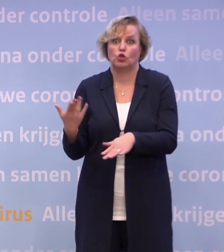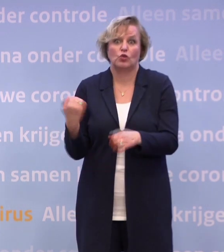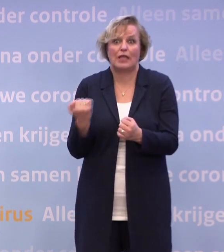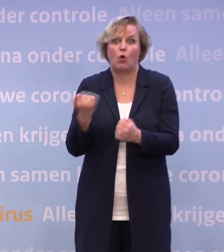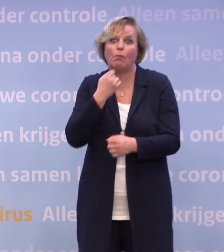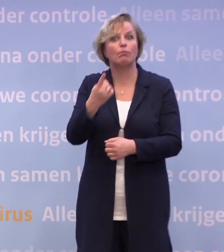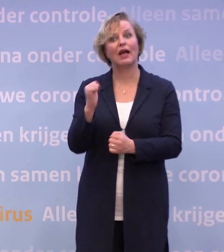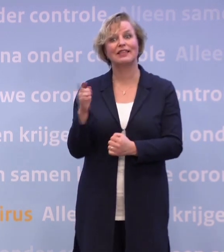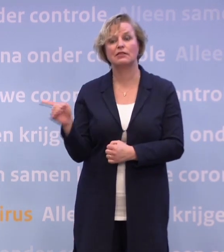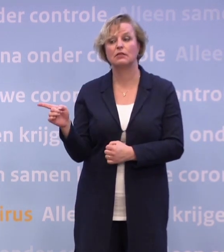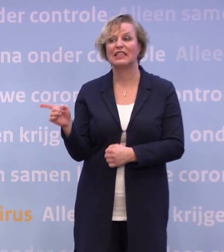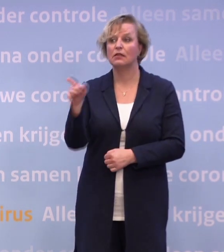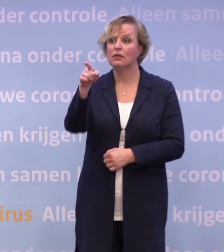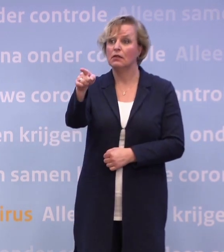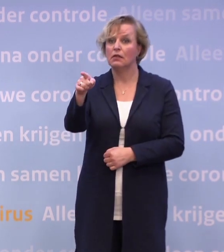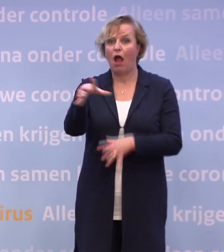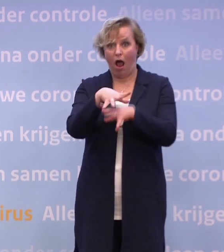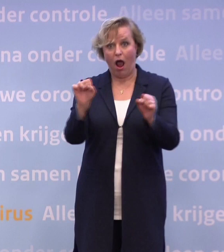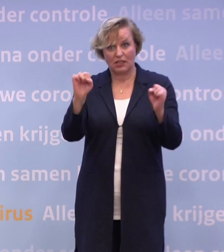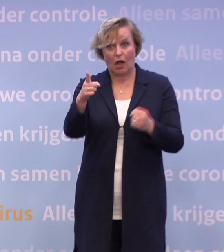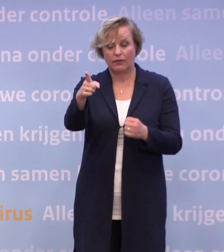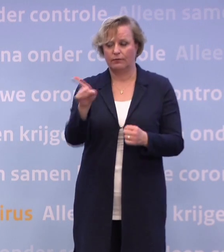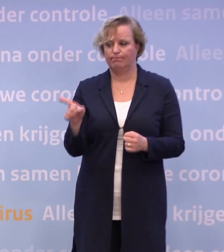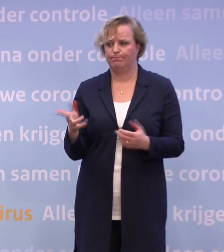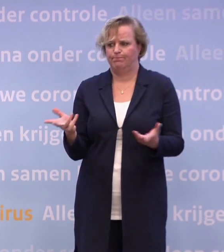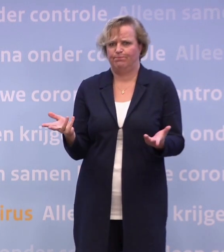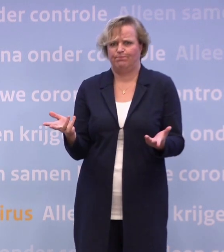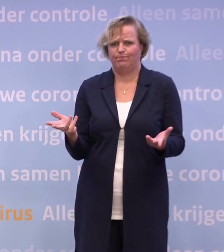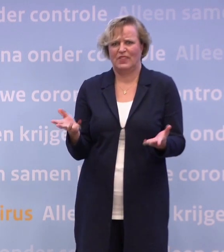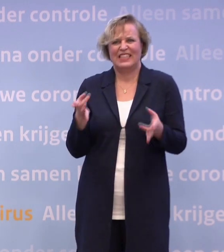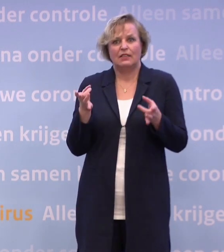Maar daarmee zegt u dat u dus ook geen dingen uitsluit? We hebben niet de luxe om überhaupt iets uit te sluiten...